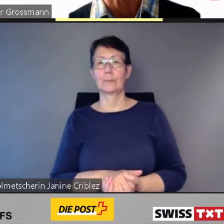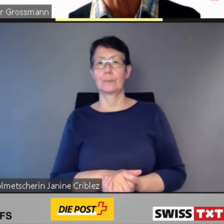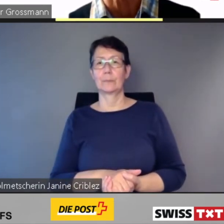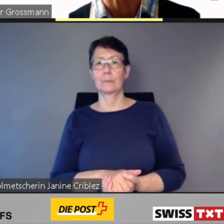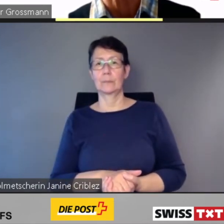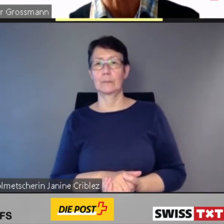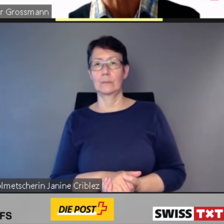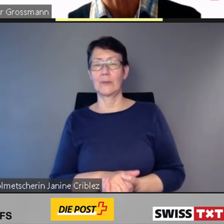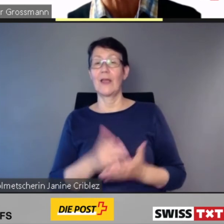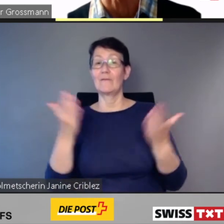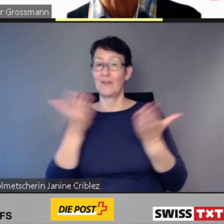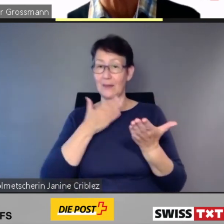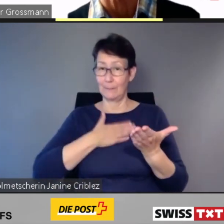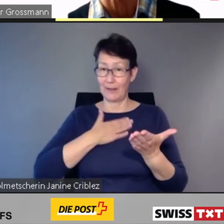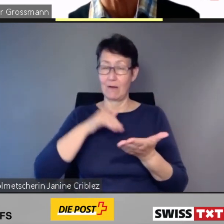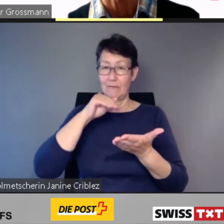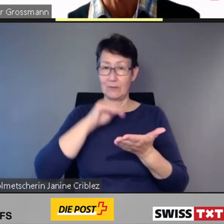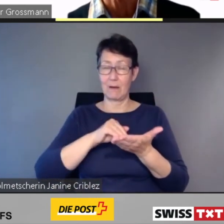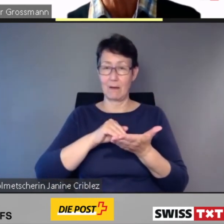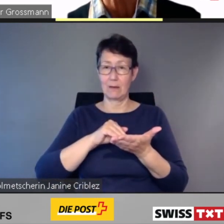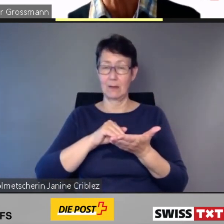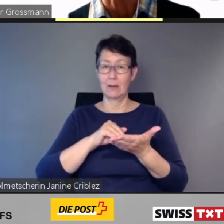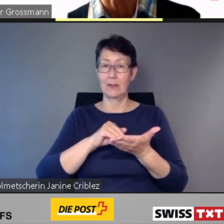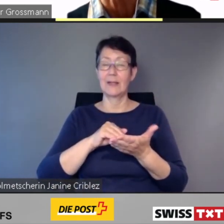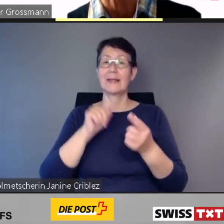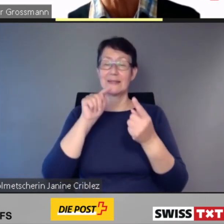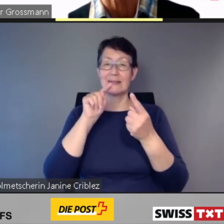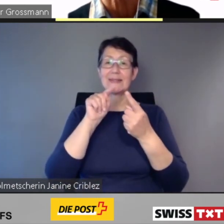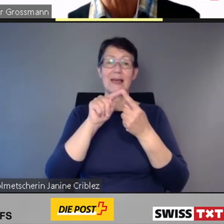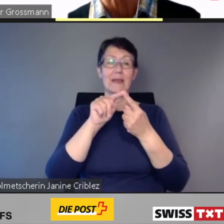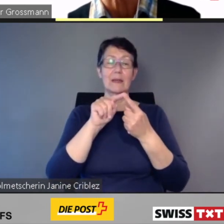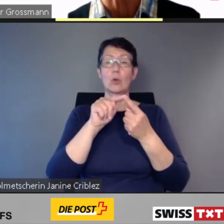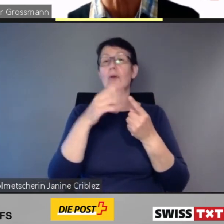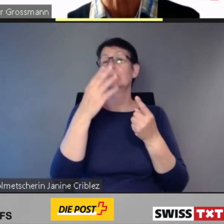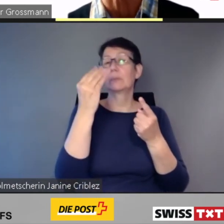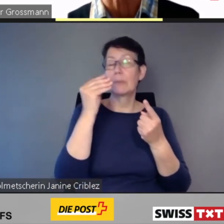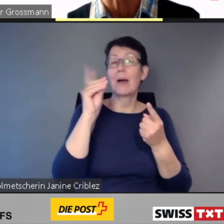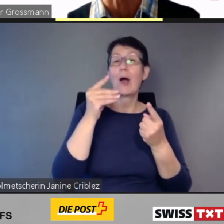die Informationen zu den Zwischen- halten angezeigt oder vorgelesen.